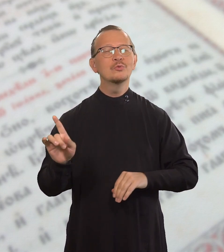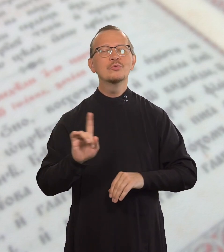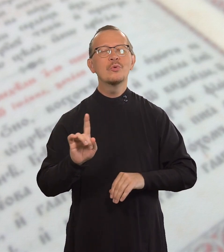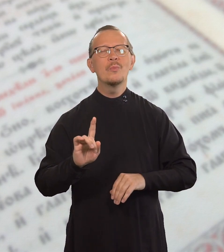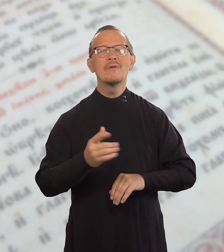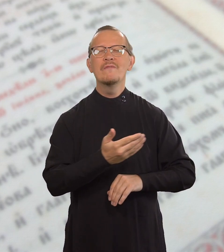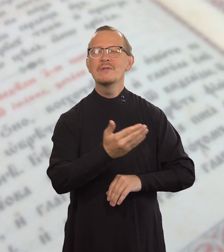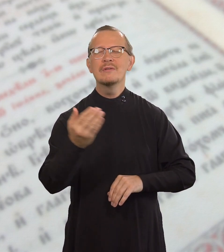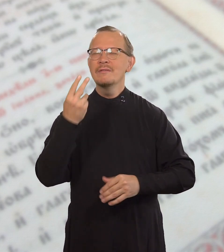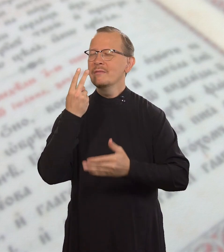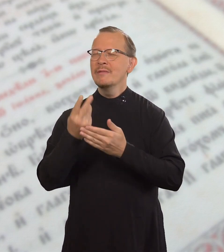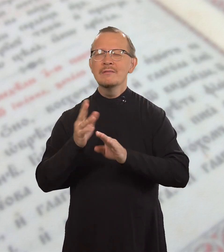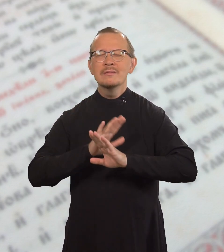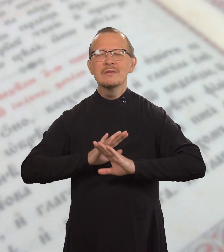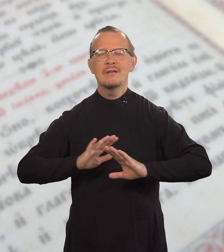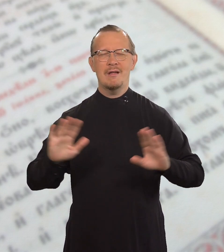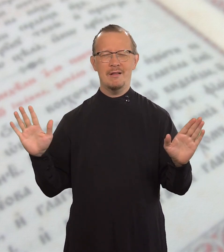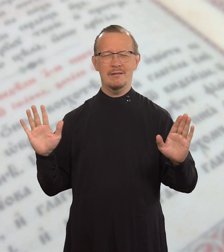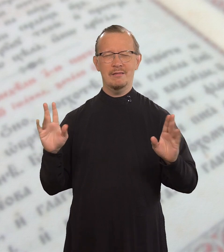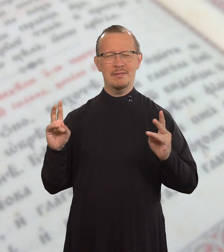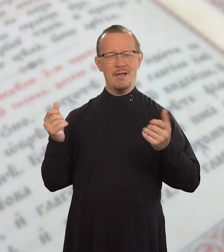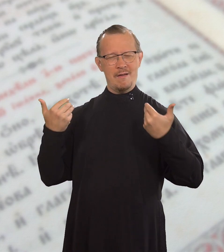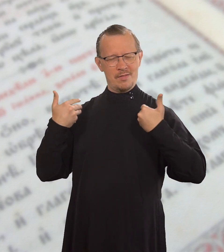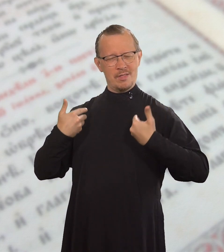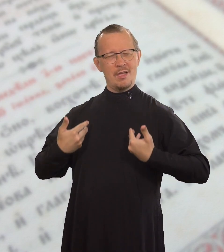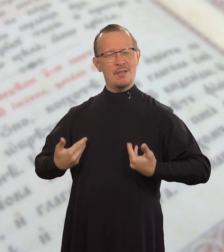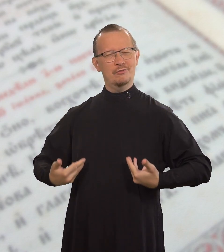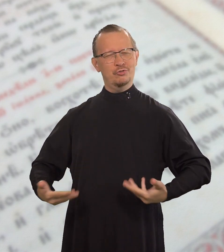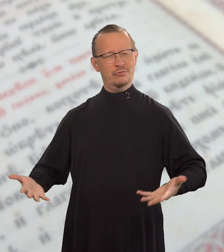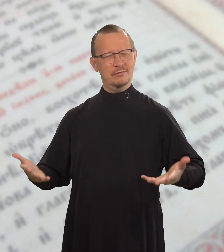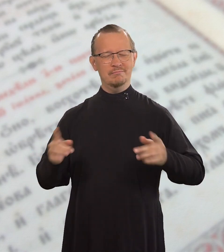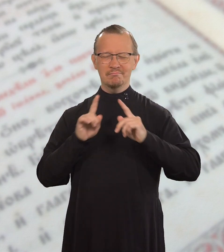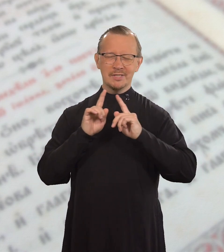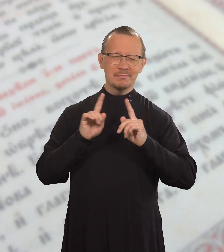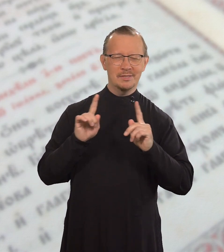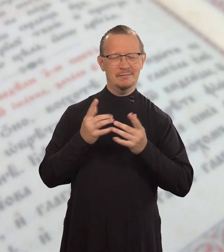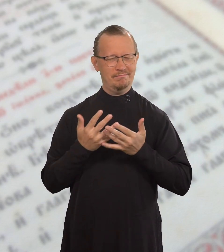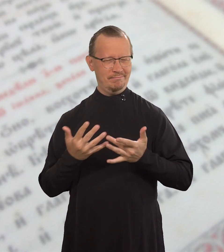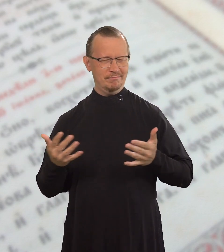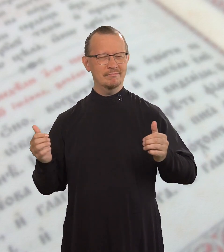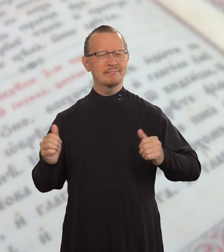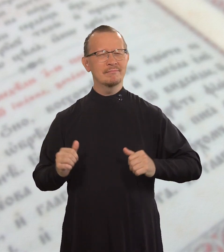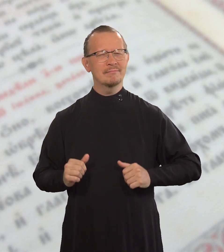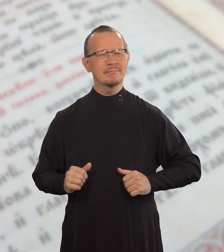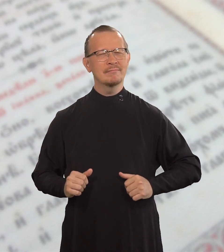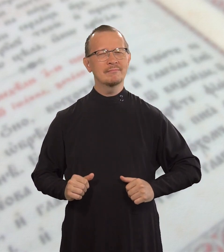чтобы вы относились к людям без лицеприятия.